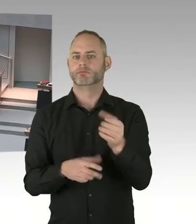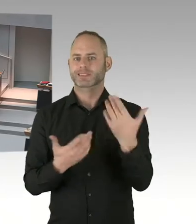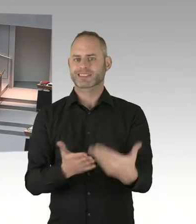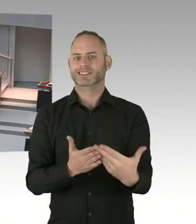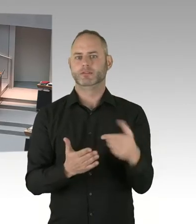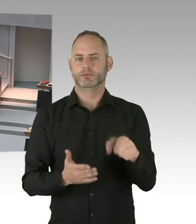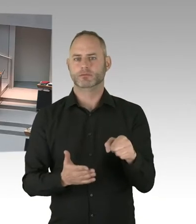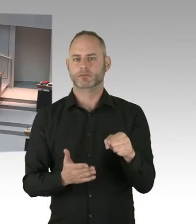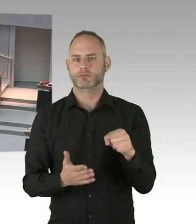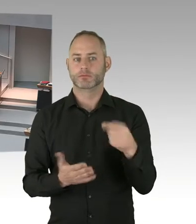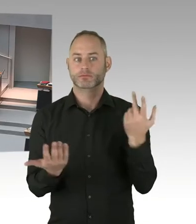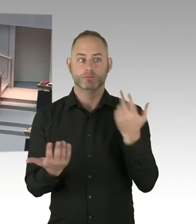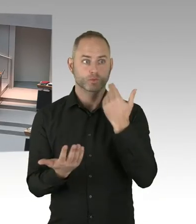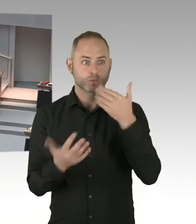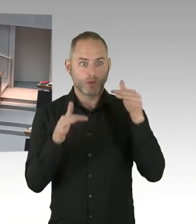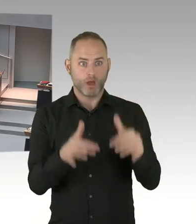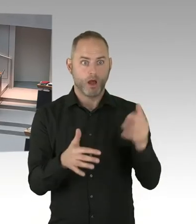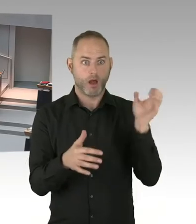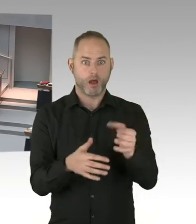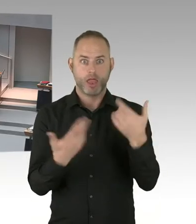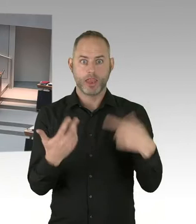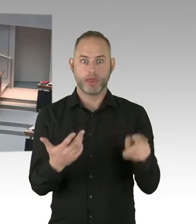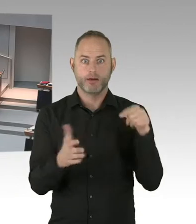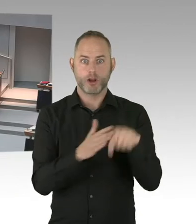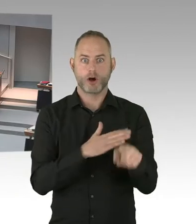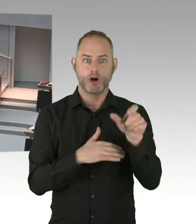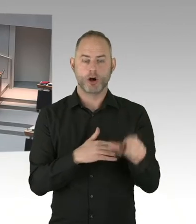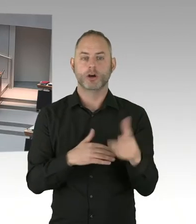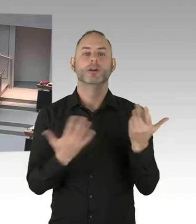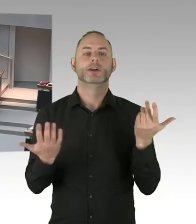Also guckt er, wie die Situation der Beschäftigten ist. Also auf Ihre Frage Nachtragshaushalt,